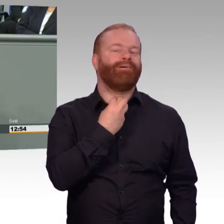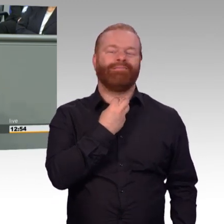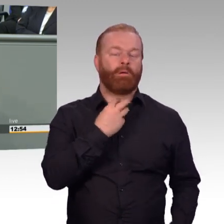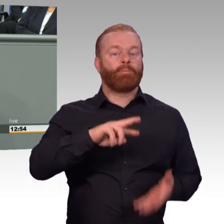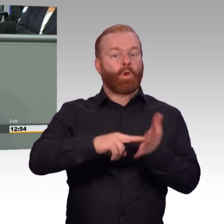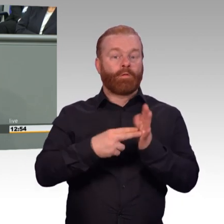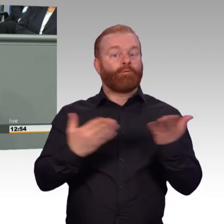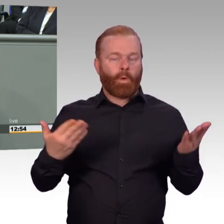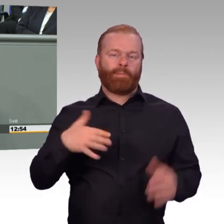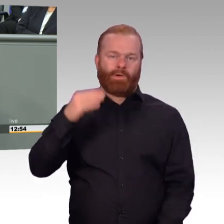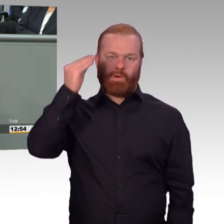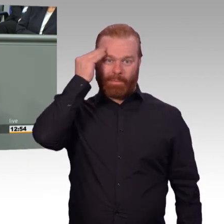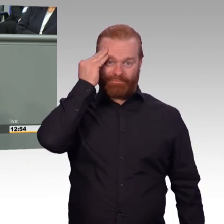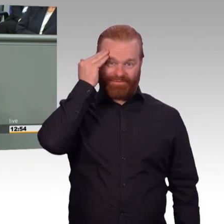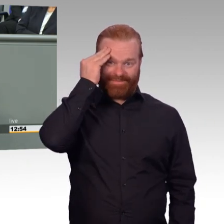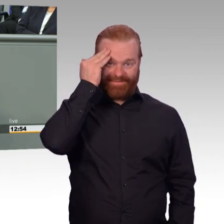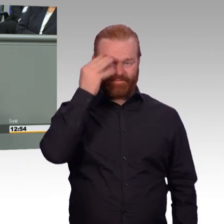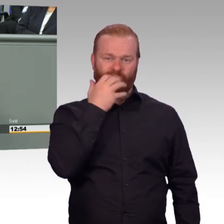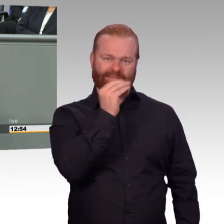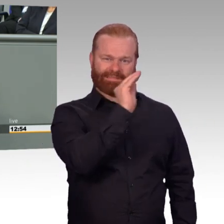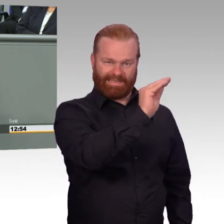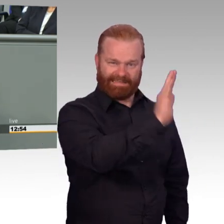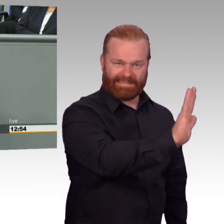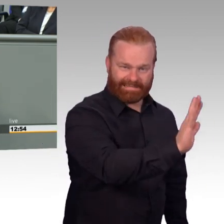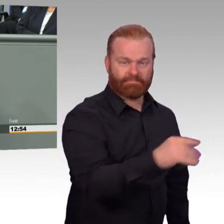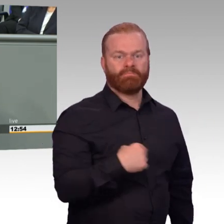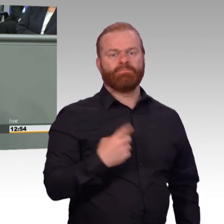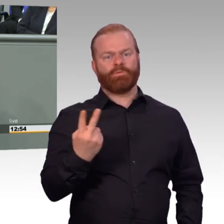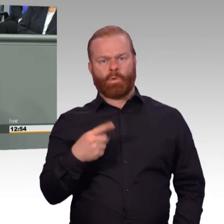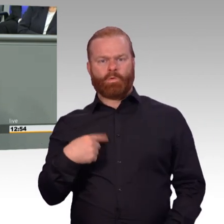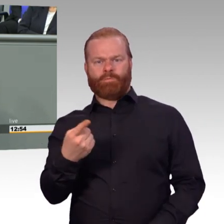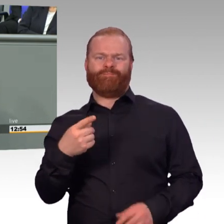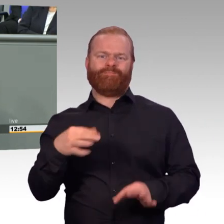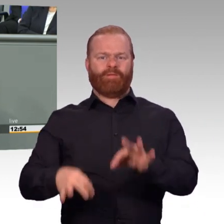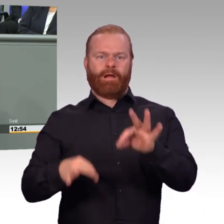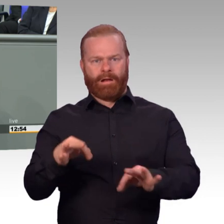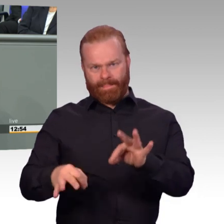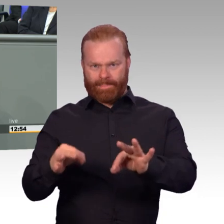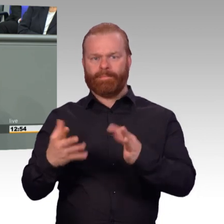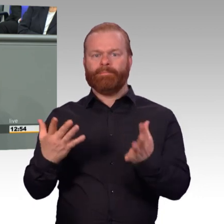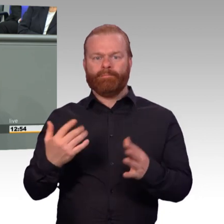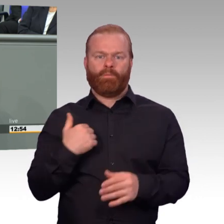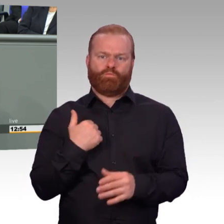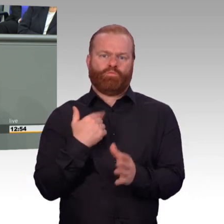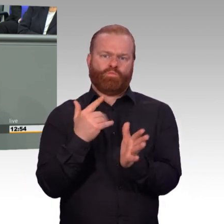Februar 2015 Attraktivitätssteigerungsgesetz, Mai 2015 Verbesserungen im Unterhaltssicherungsgesetz.